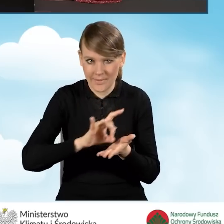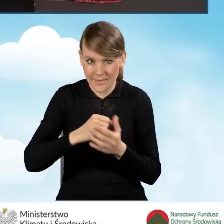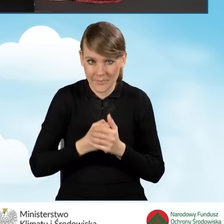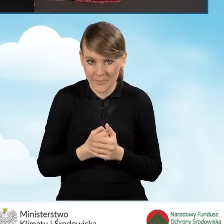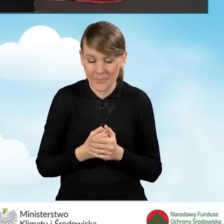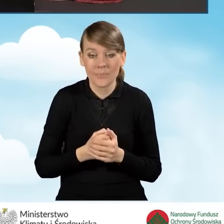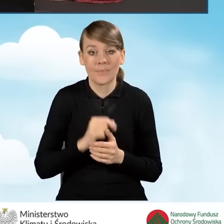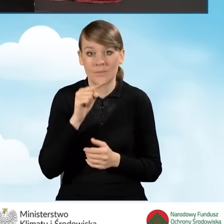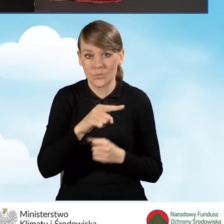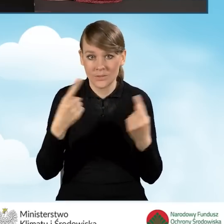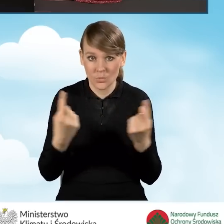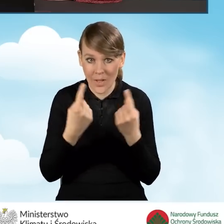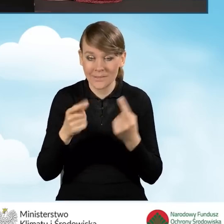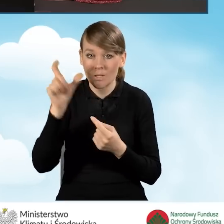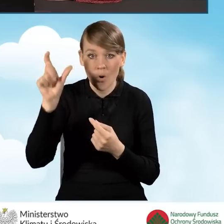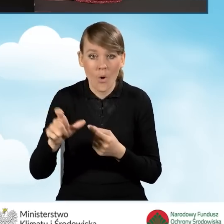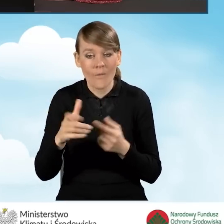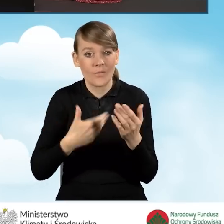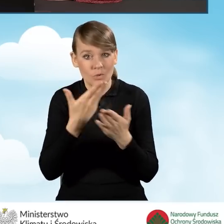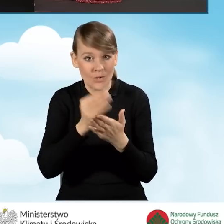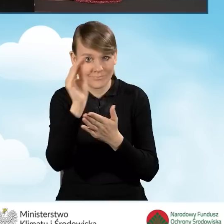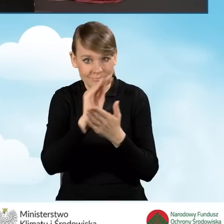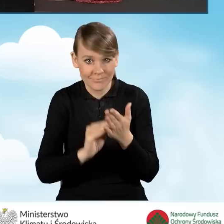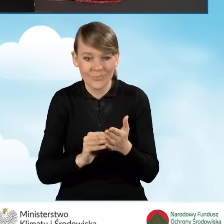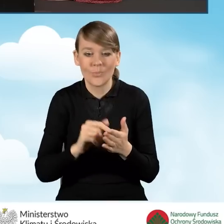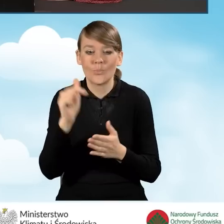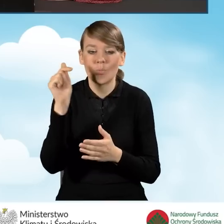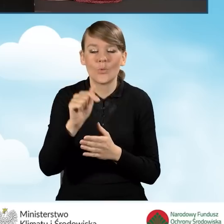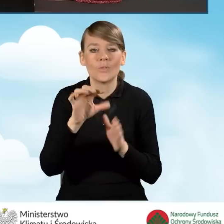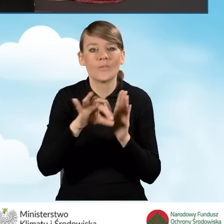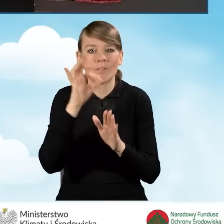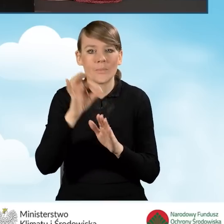W tej sytuacji wypełniający wniosek powinien zaznaczyć pole czwarte,